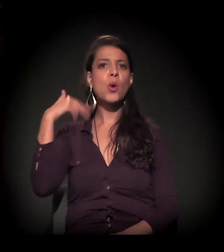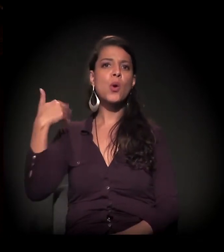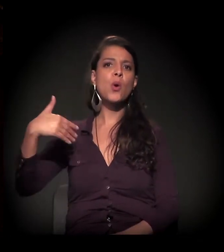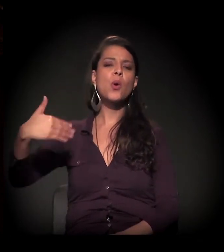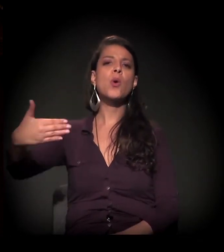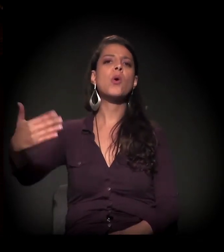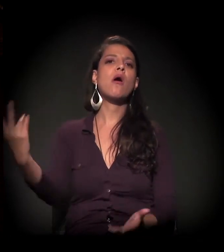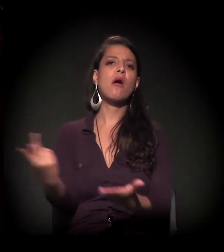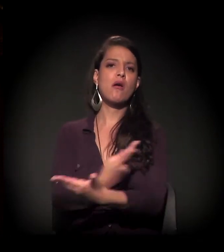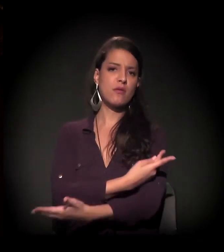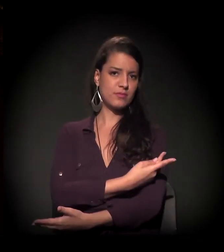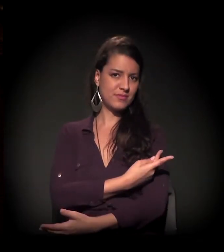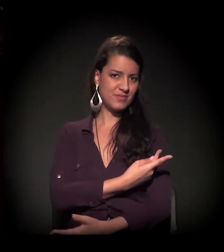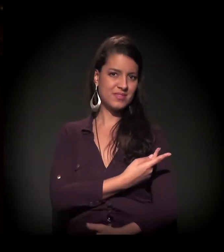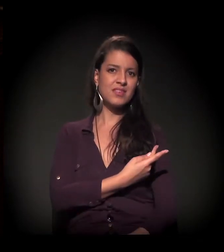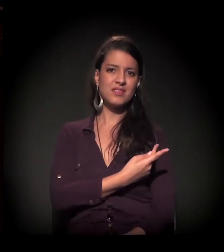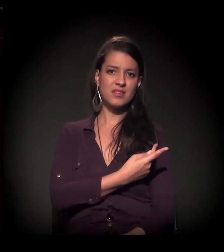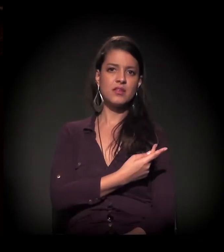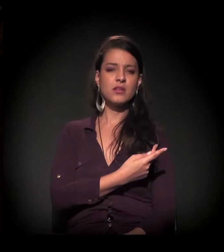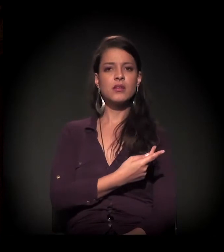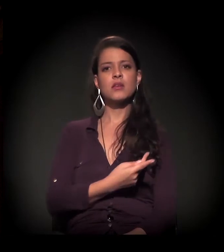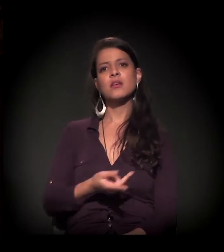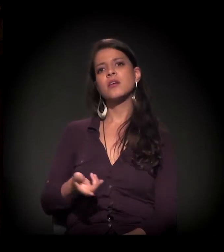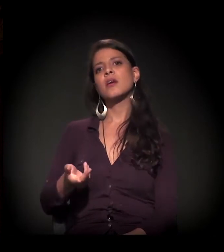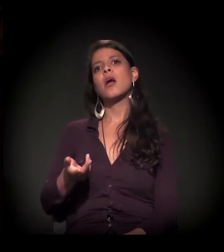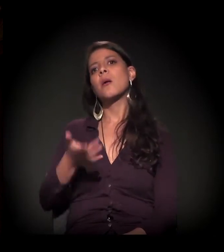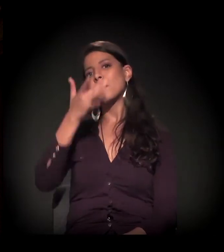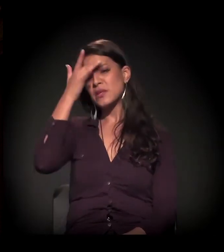É uma lógica do processo de internação em massa.